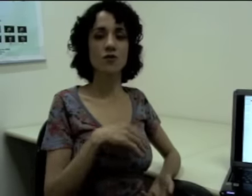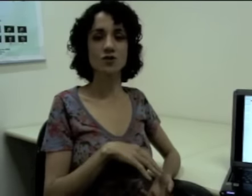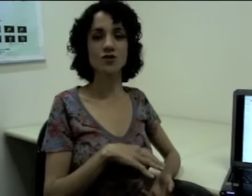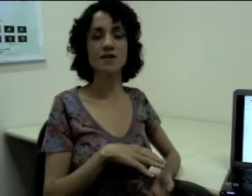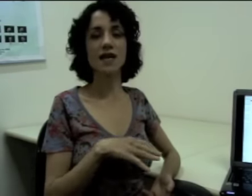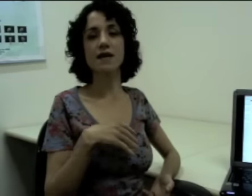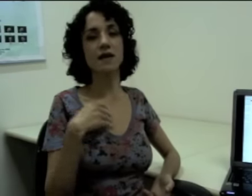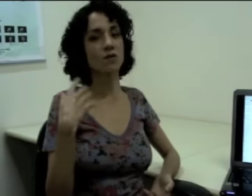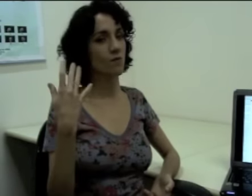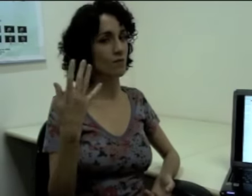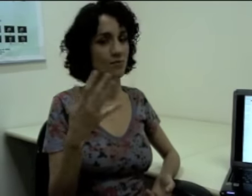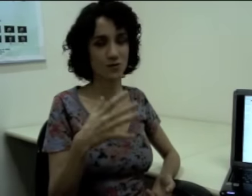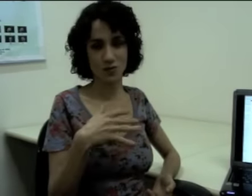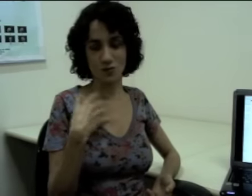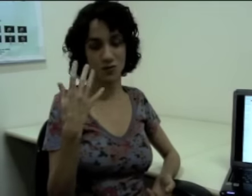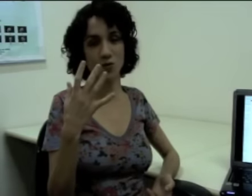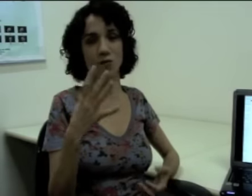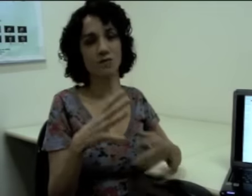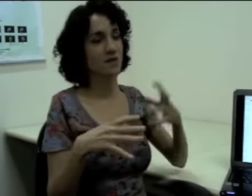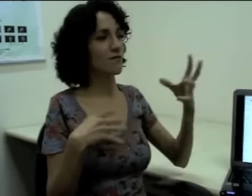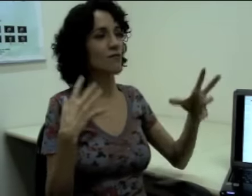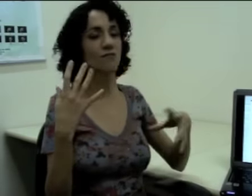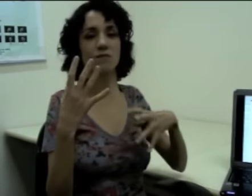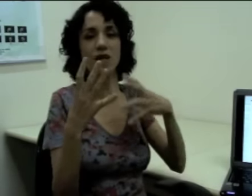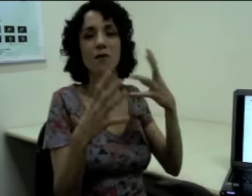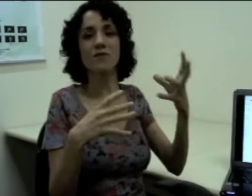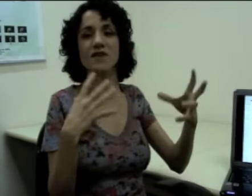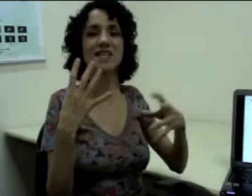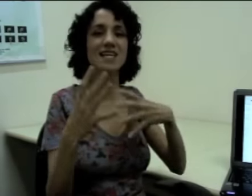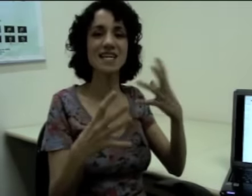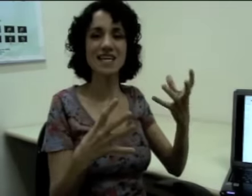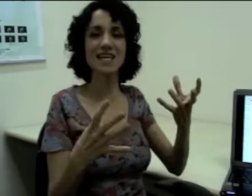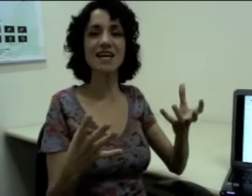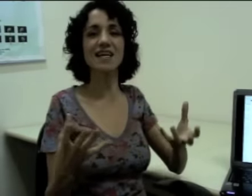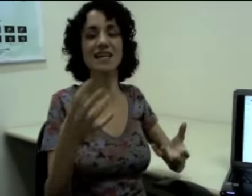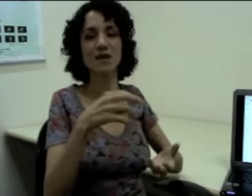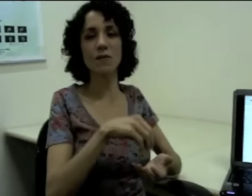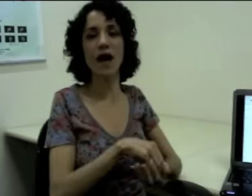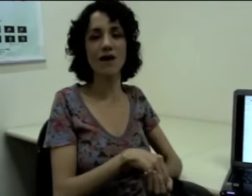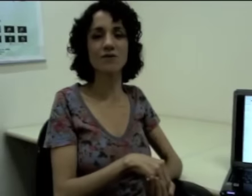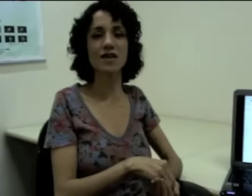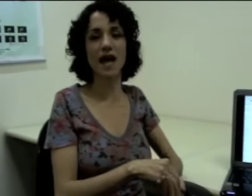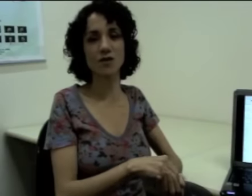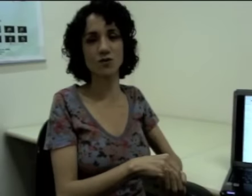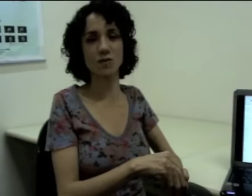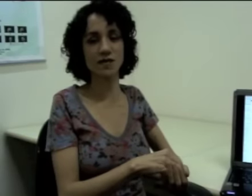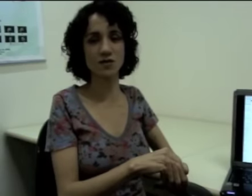e eu fosse dizer que teve uma ventania e que uma árvore caiu sobre essa escola.